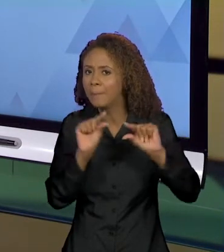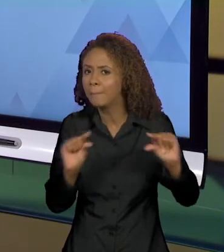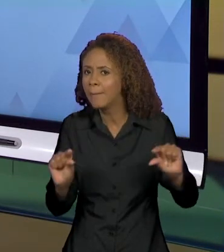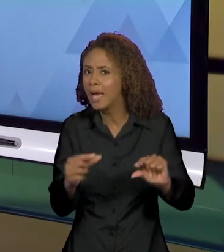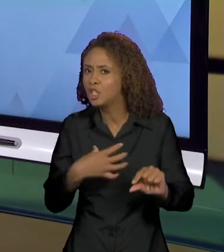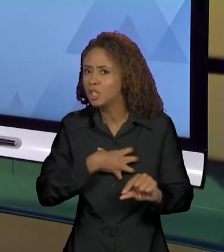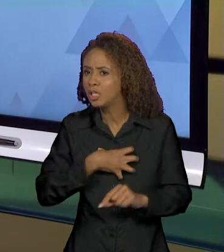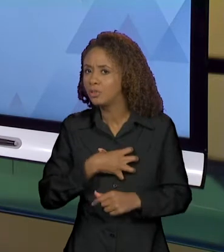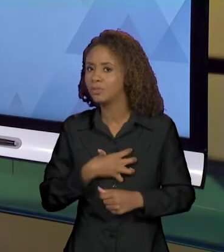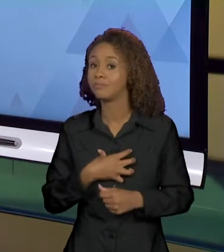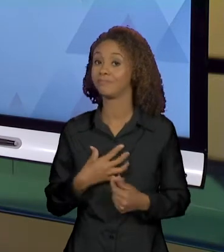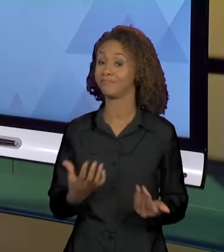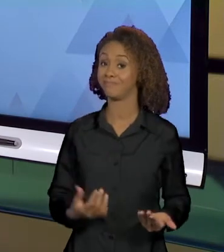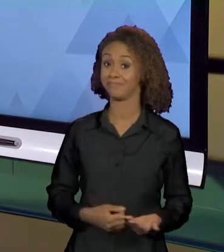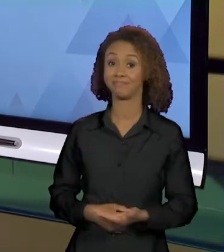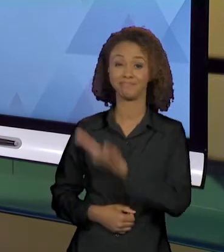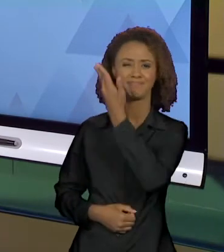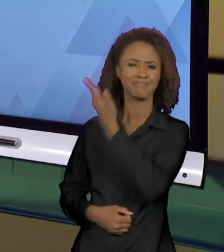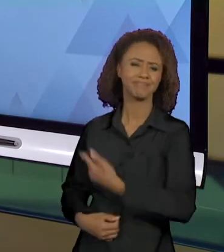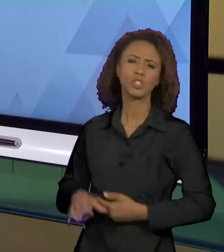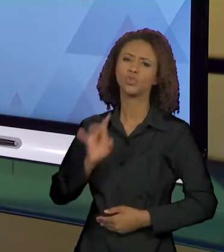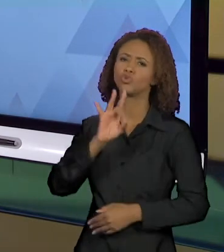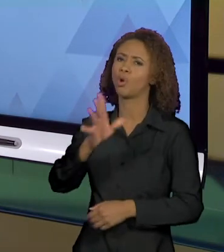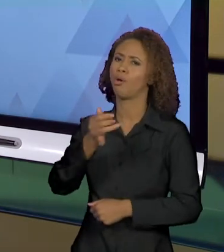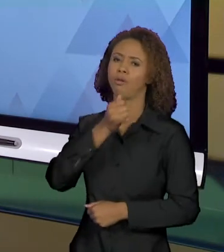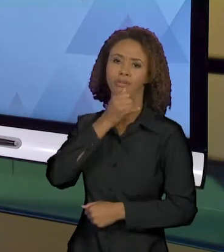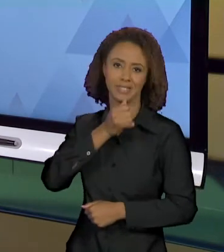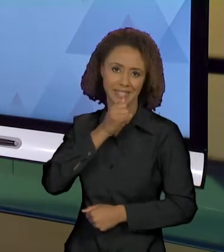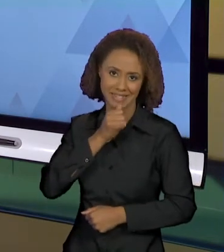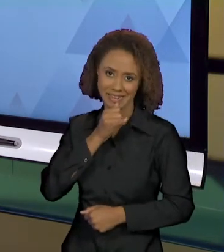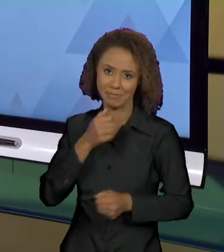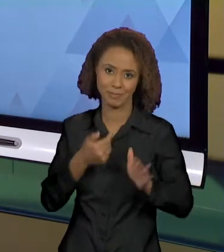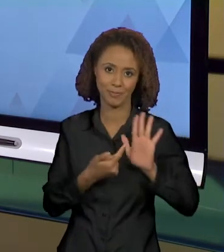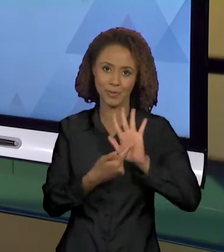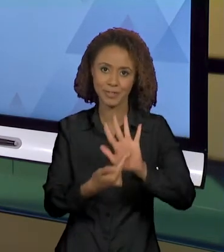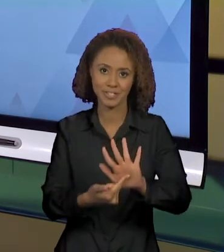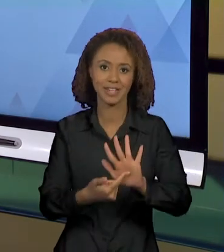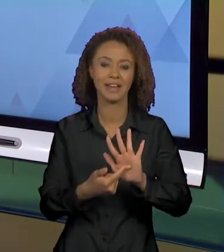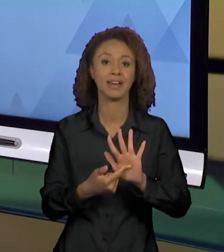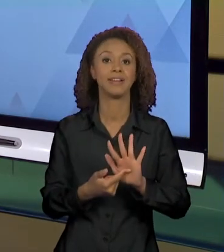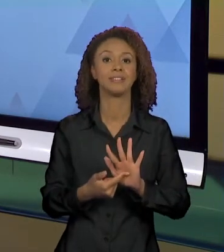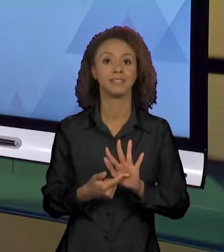É UM DOS EXEMPLOS QUE EU TRAGO SOMANDO AO QUE NÓS